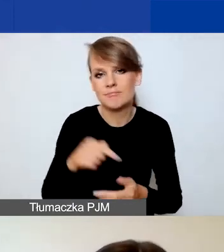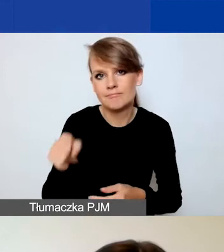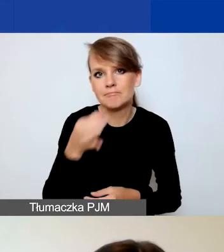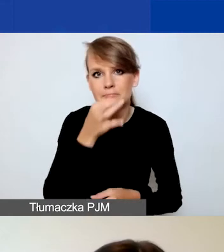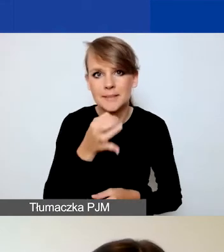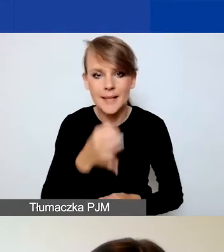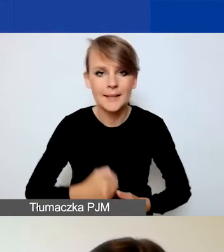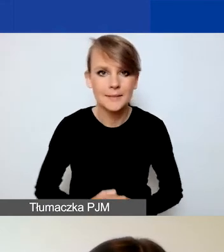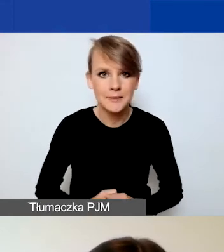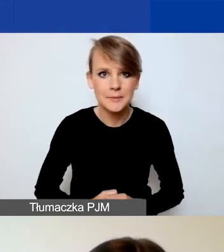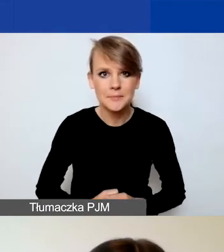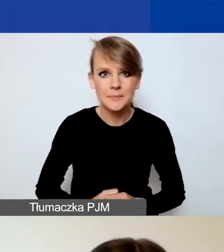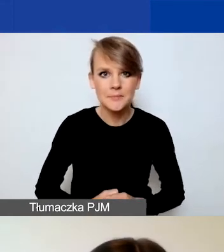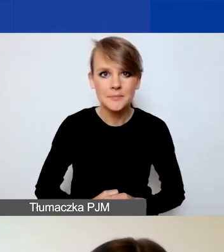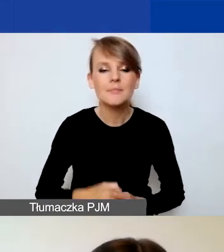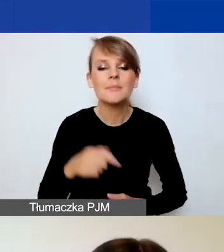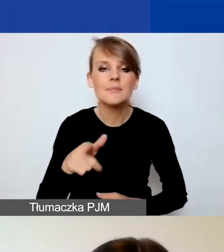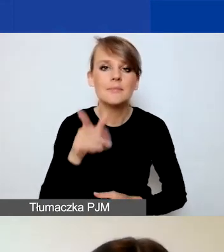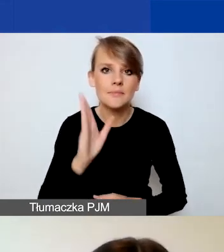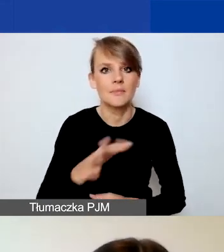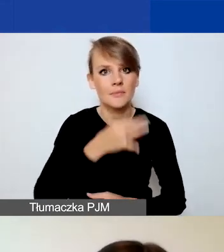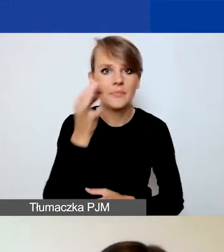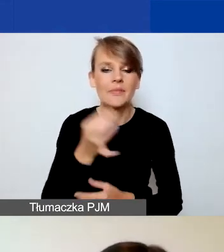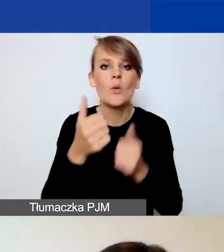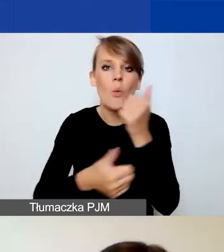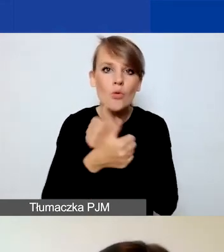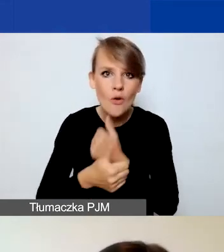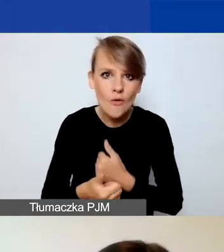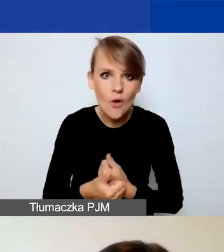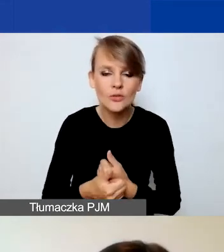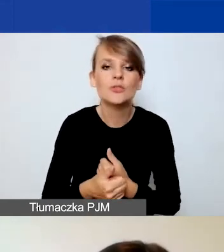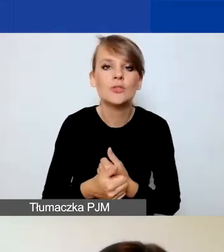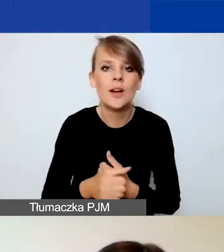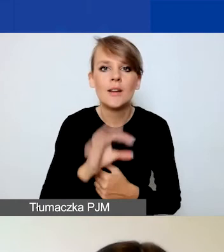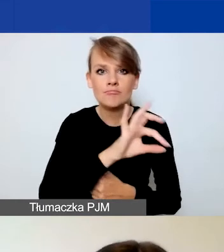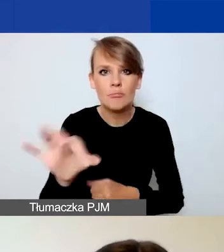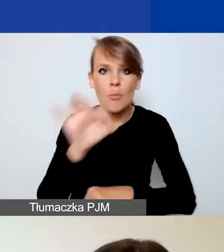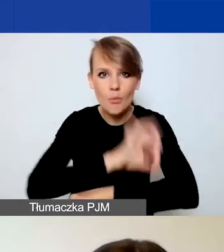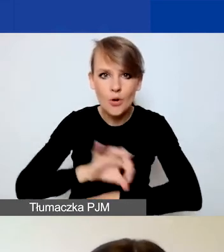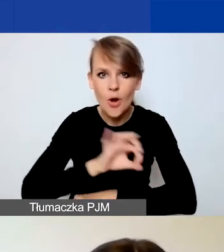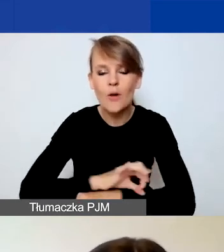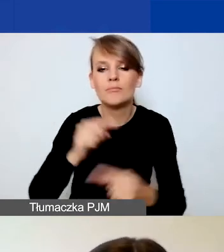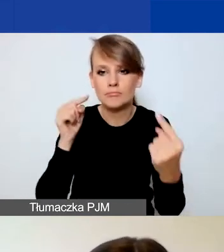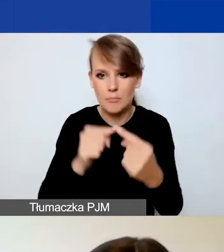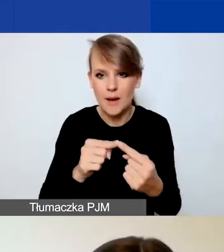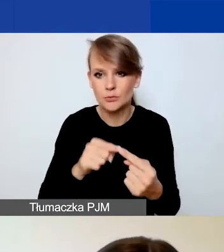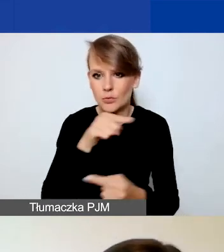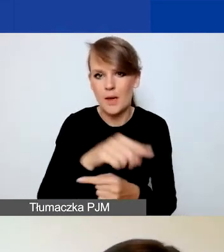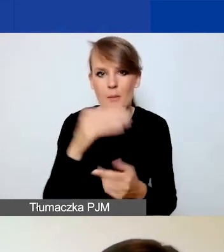I w lepszy sposób udowodnić, że państwa projekt wpisuje się ten program.